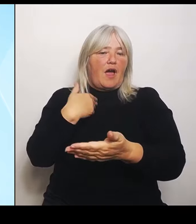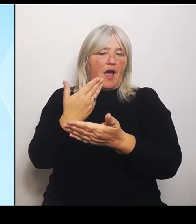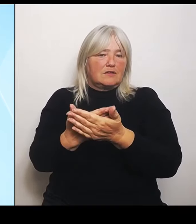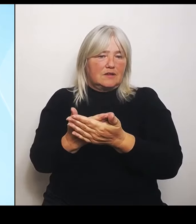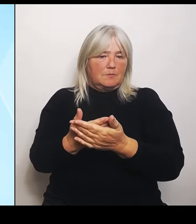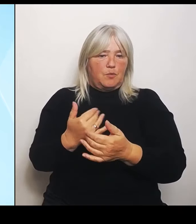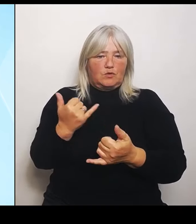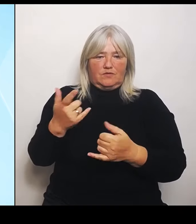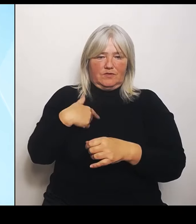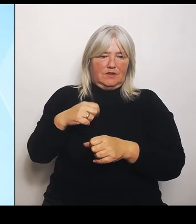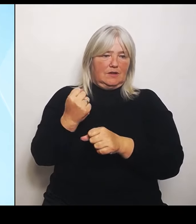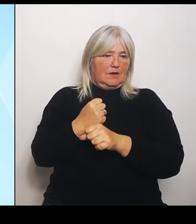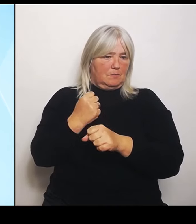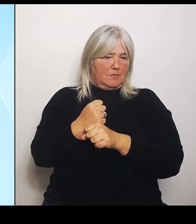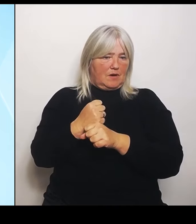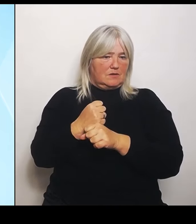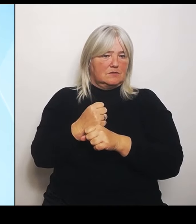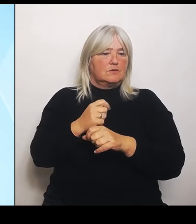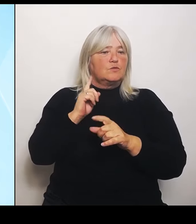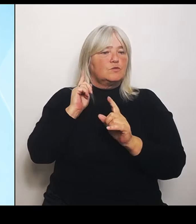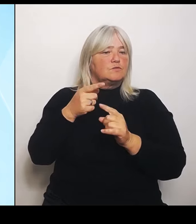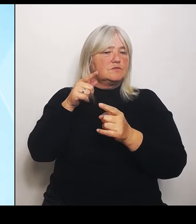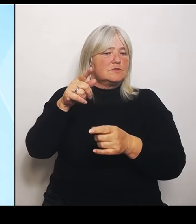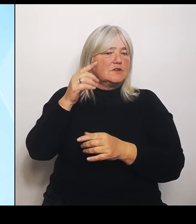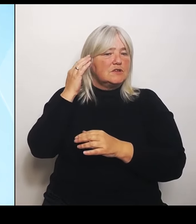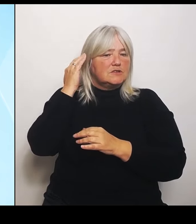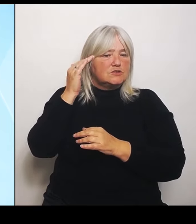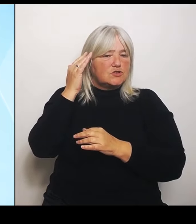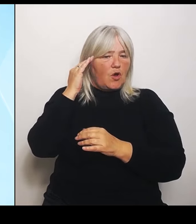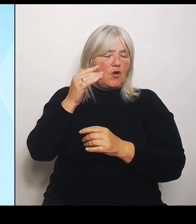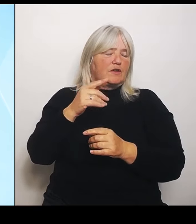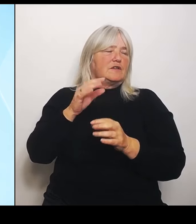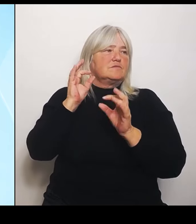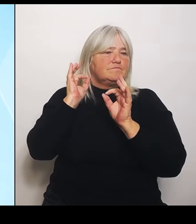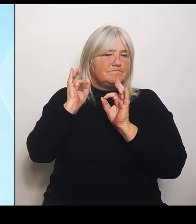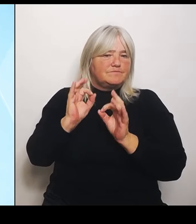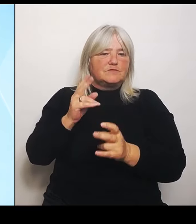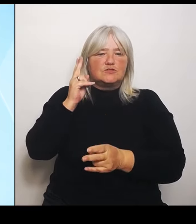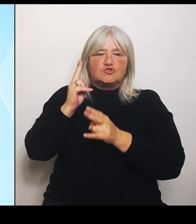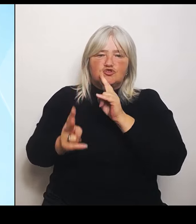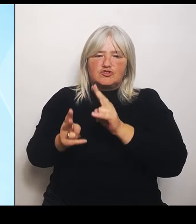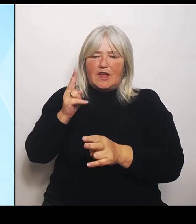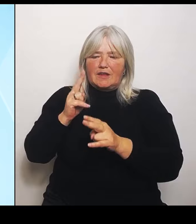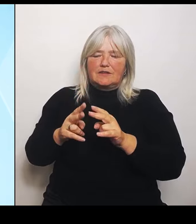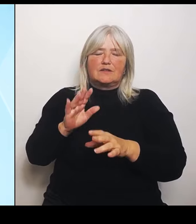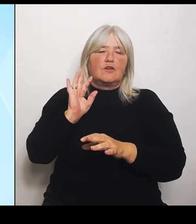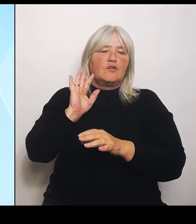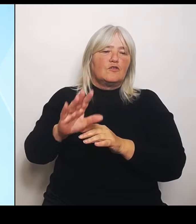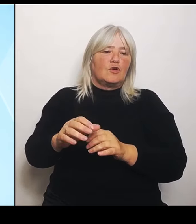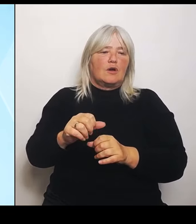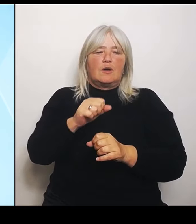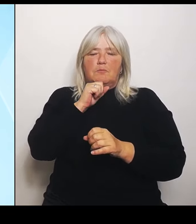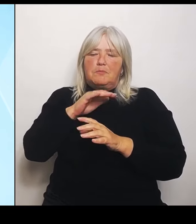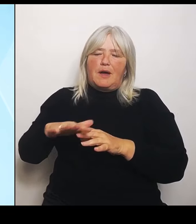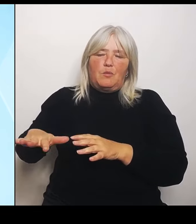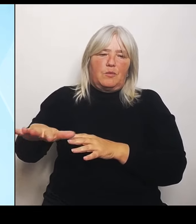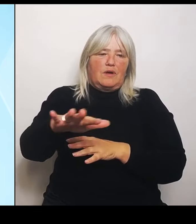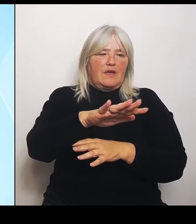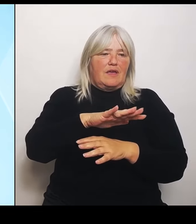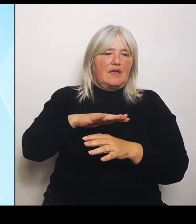Sorgen und den konkreten Schäden der Landwirte entgegenzukommen. Im Übrigen sagt das sozusagen zu